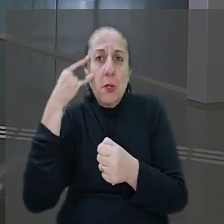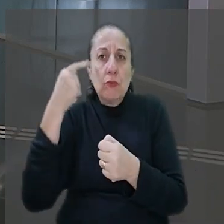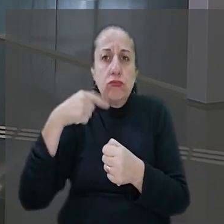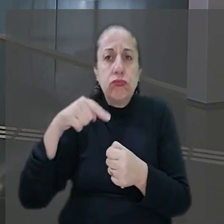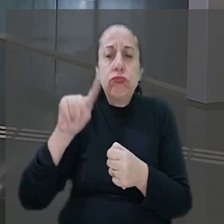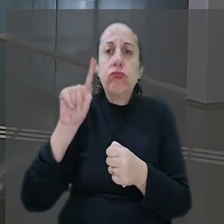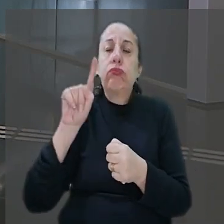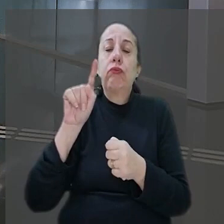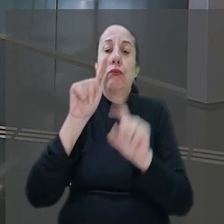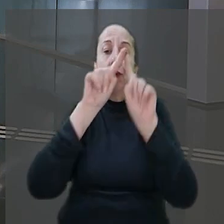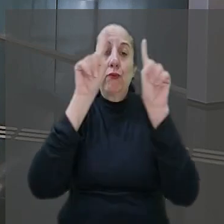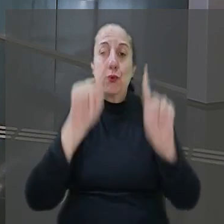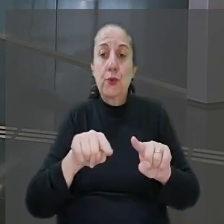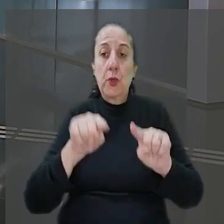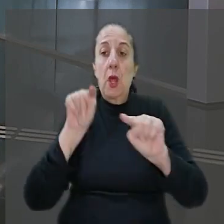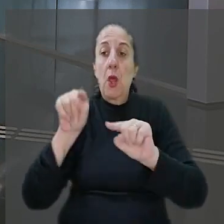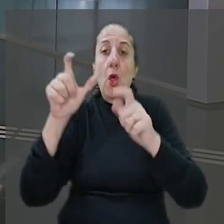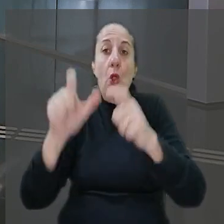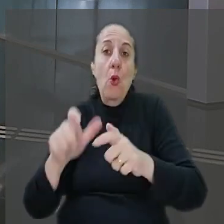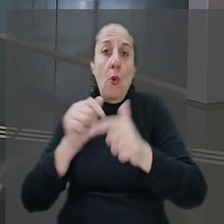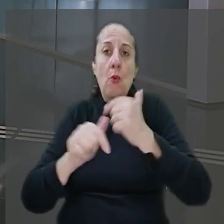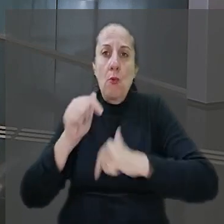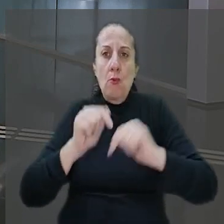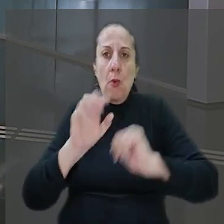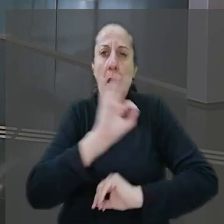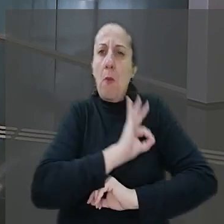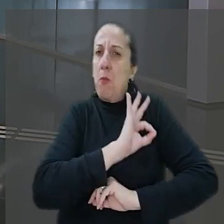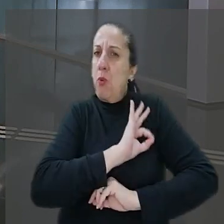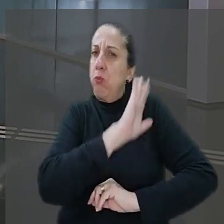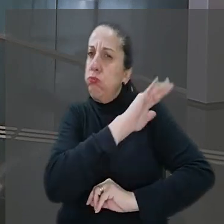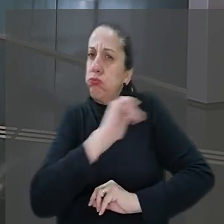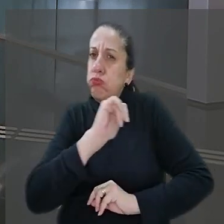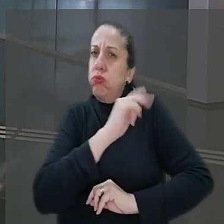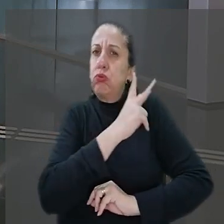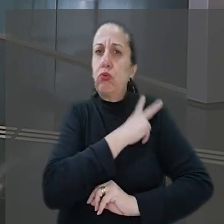à agência em que ele trabalhava. Contudo a polícia foi acionada e o gerente acabou